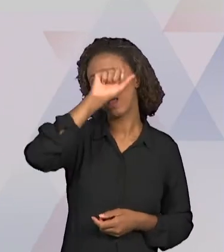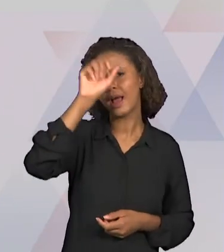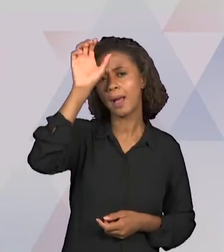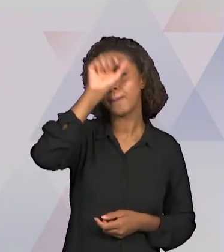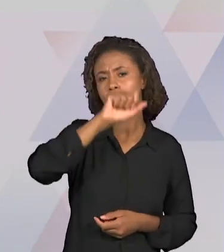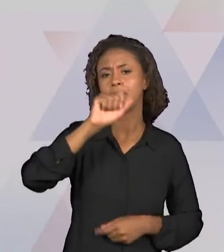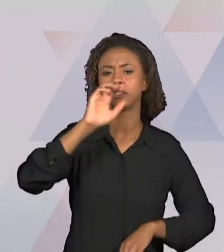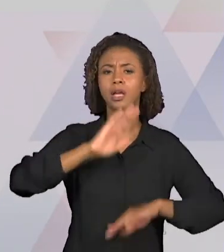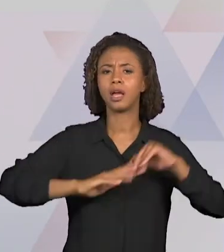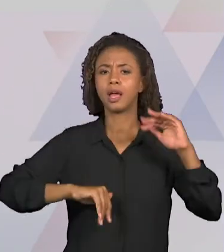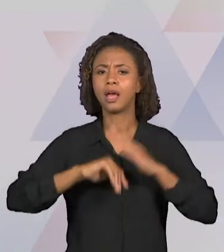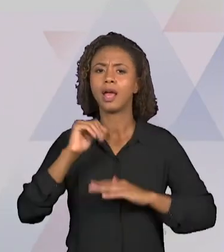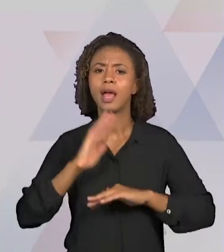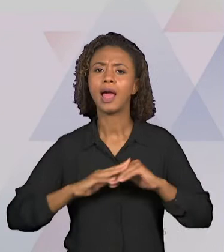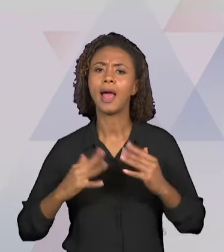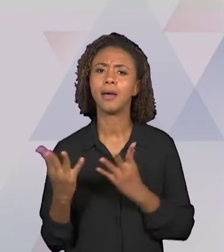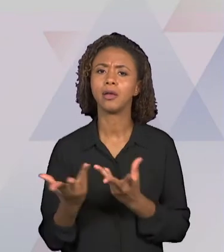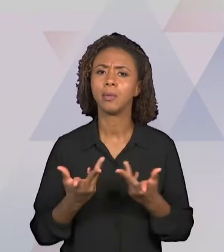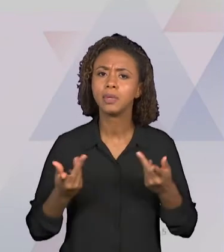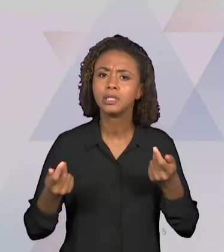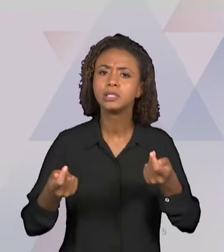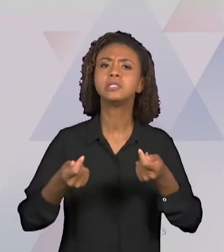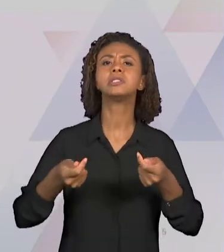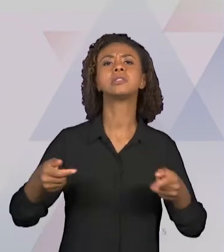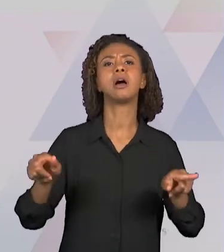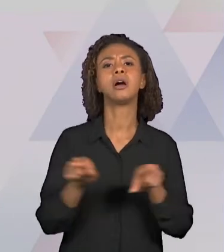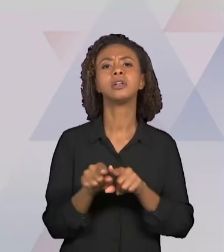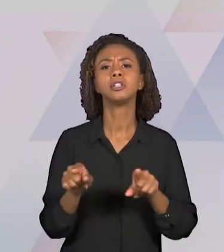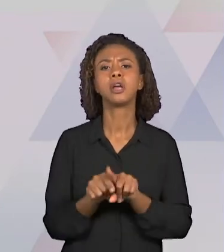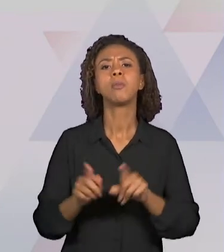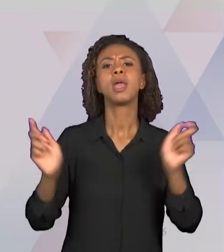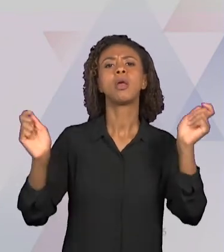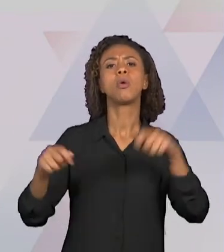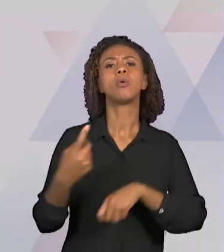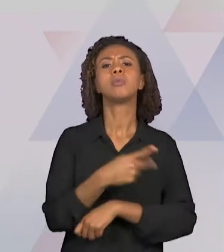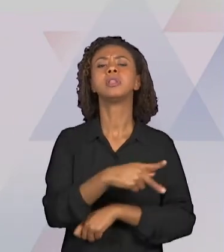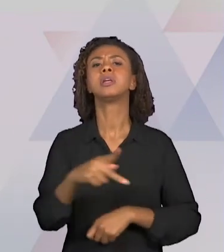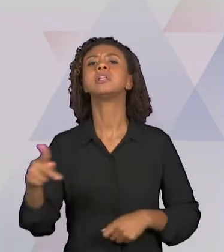PRETENDE EM SALA DE AULA AO TRAZER OS CONCEITOS